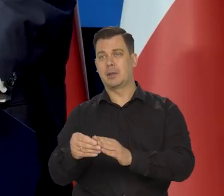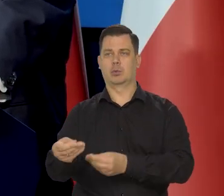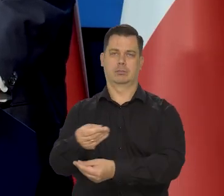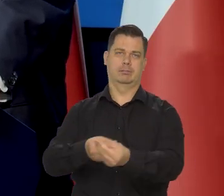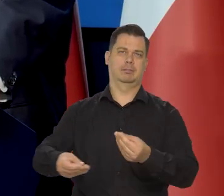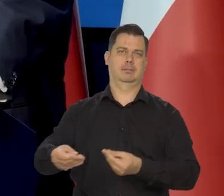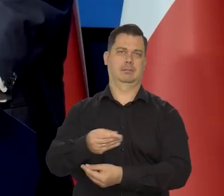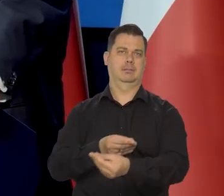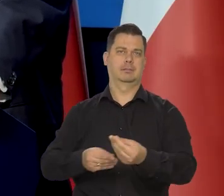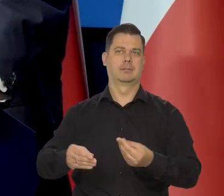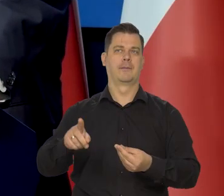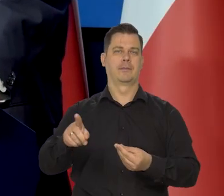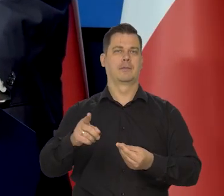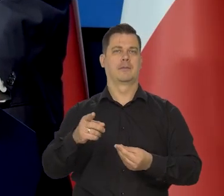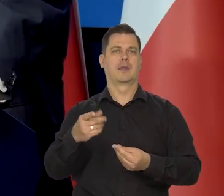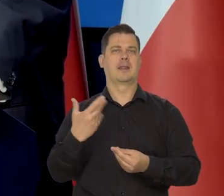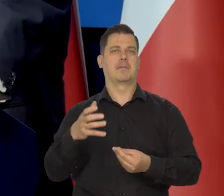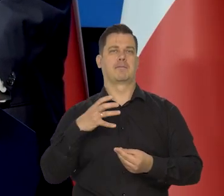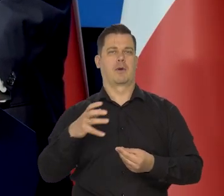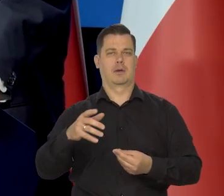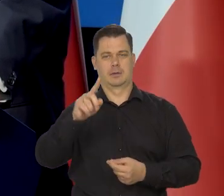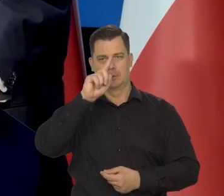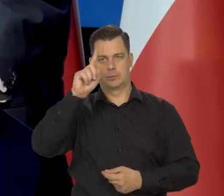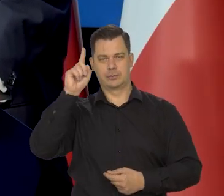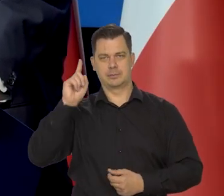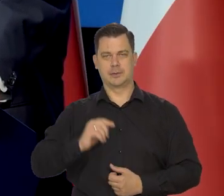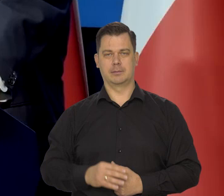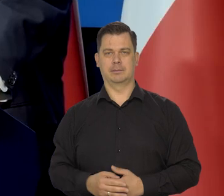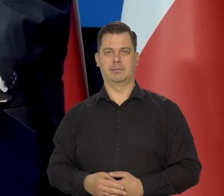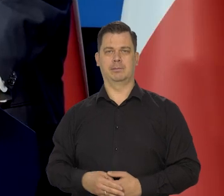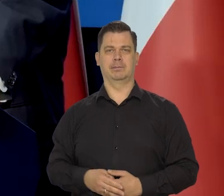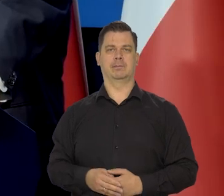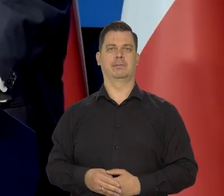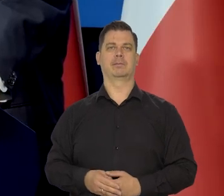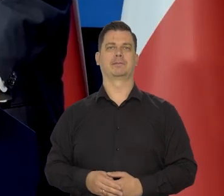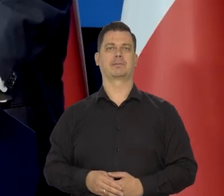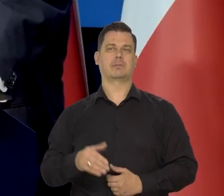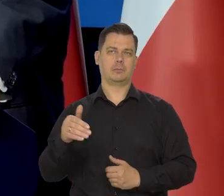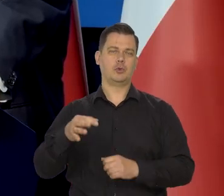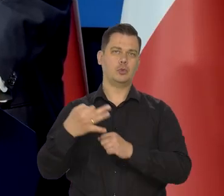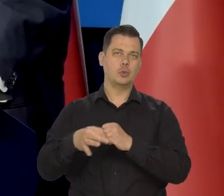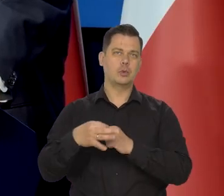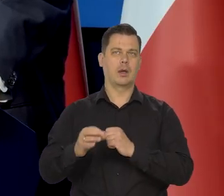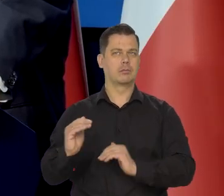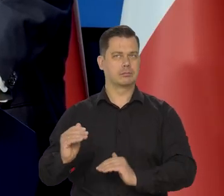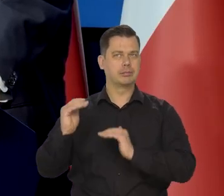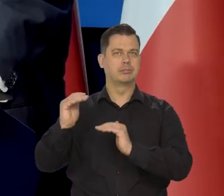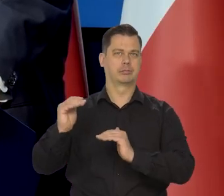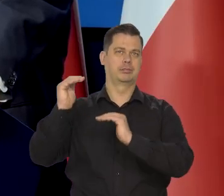z niezamożnej rodziny, który będzie mógł studiować i zdobyć te wysokie umiejętności.